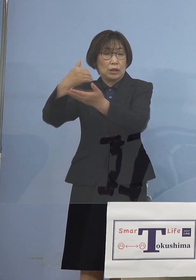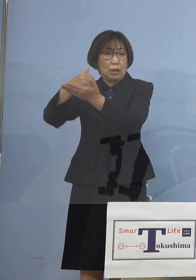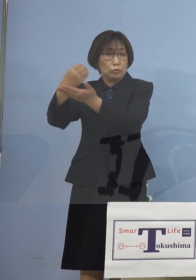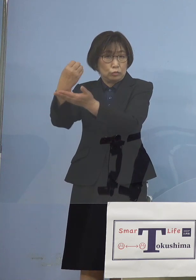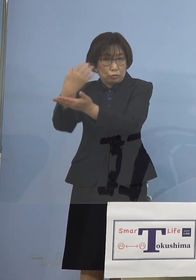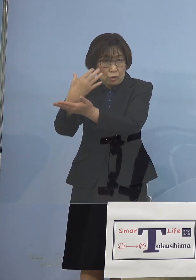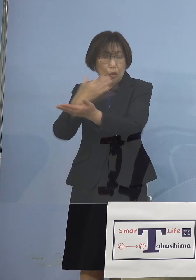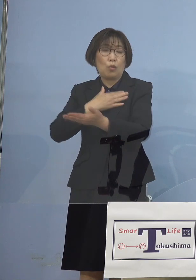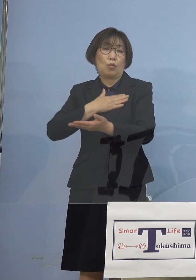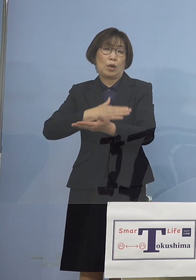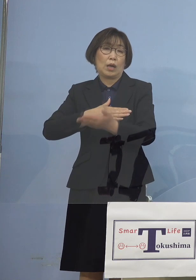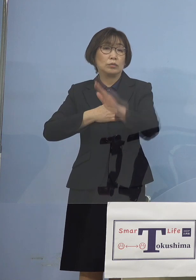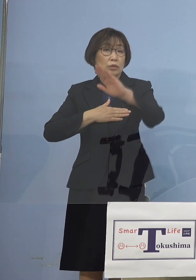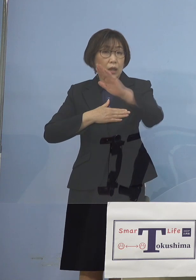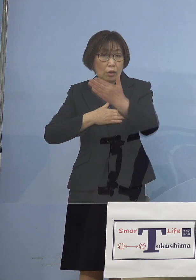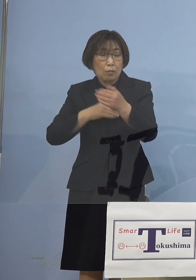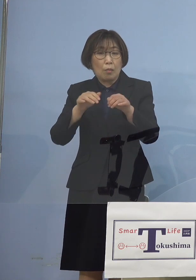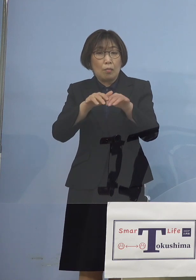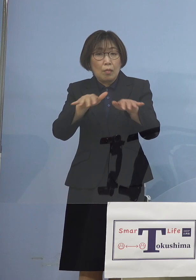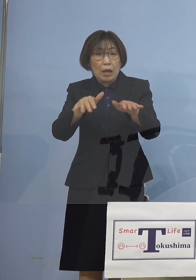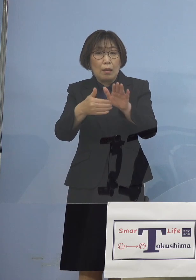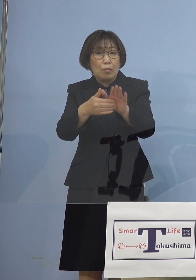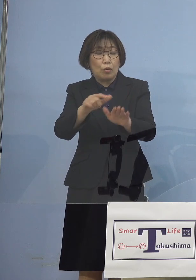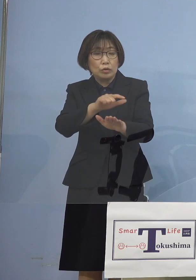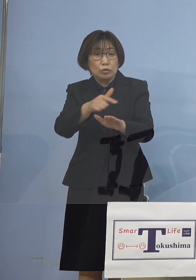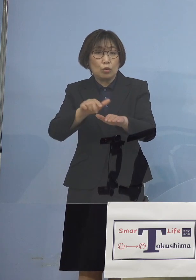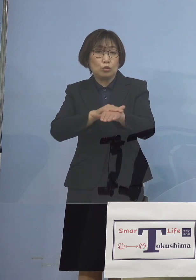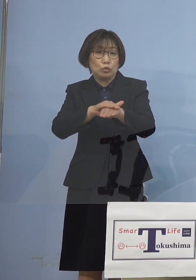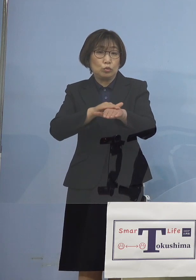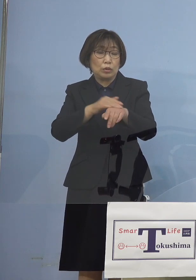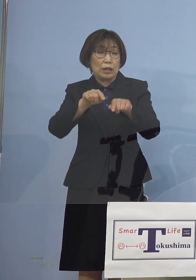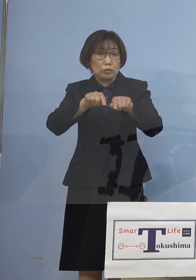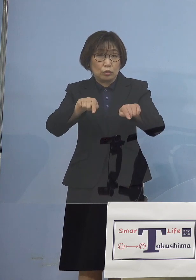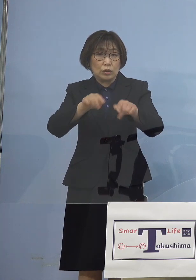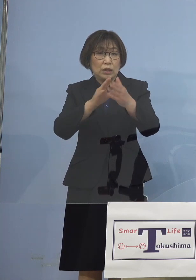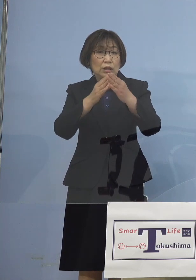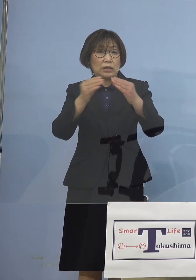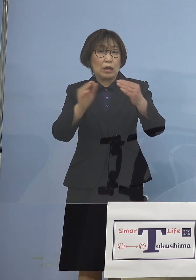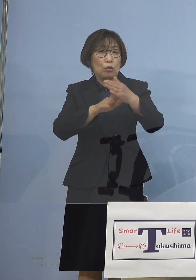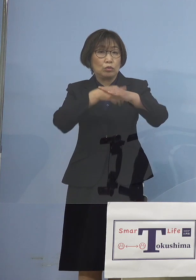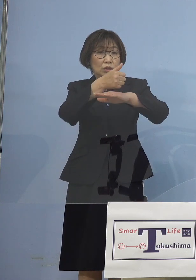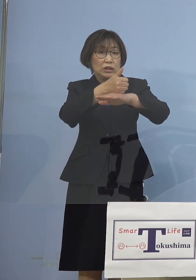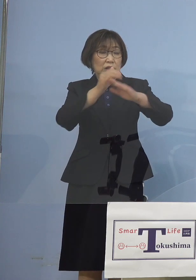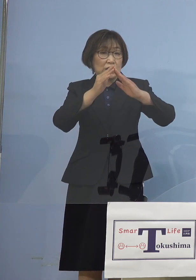「まん延防止等重点措置」 全国知事会 特に私の方から 提案をさせていただいて